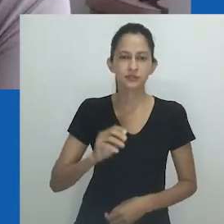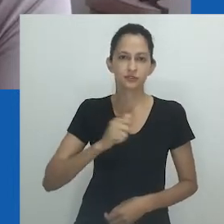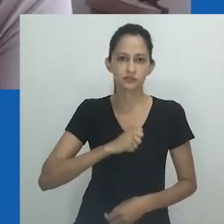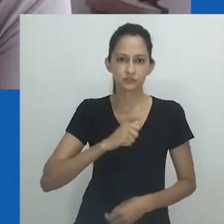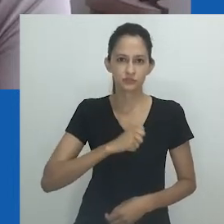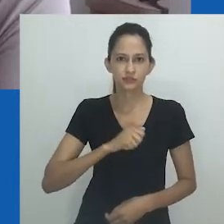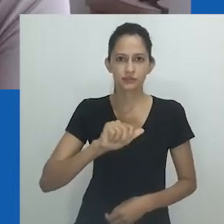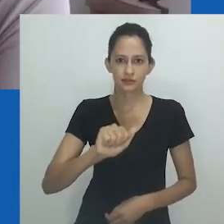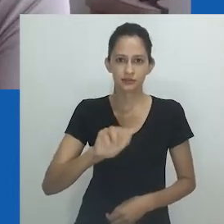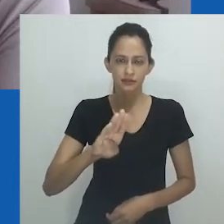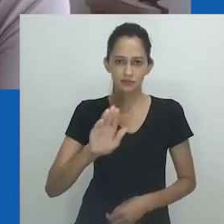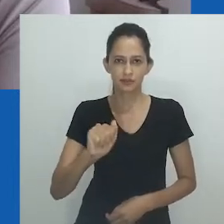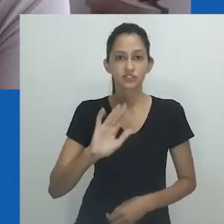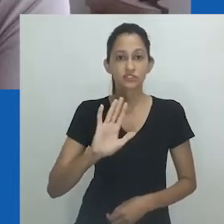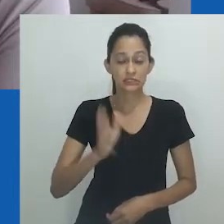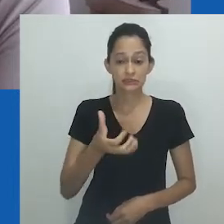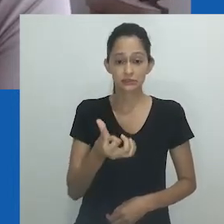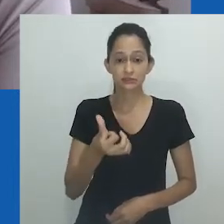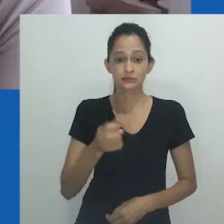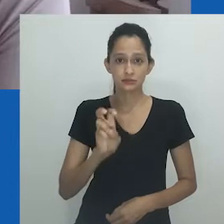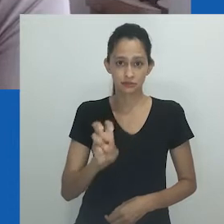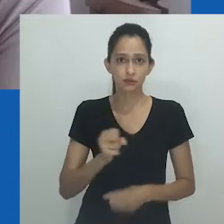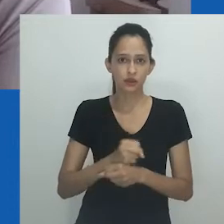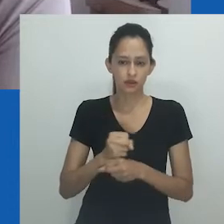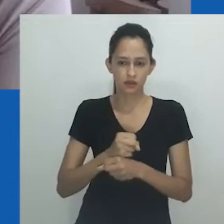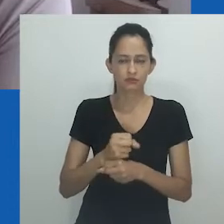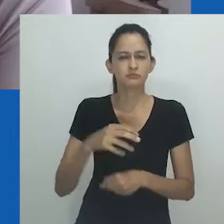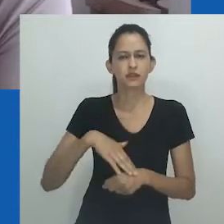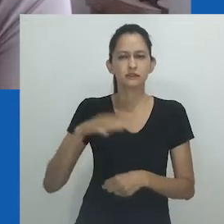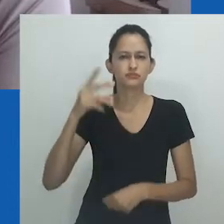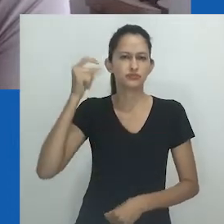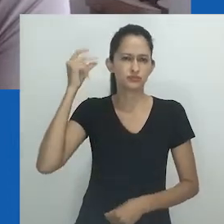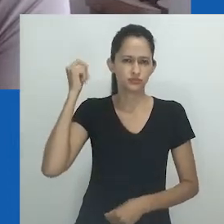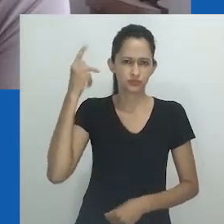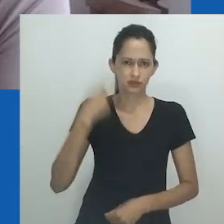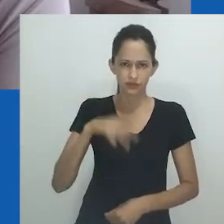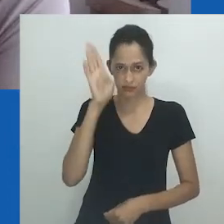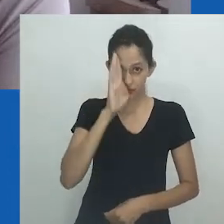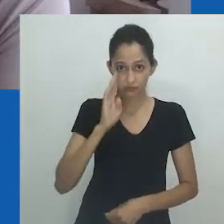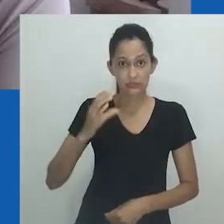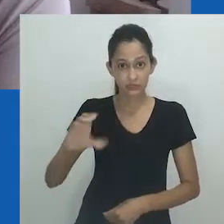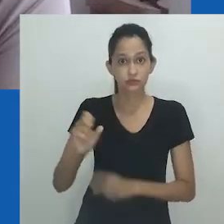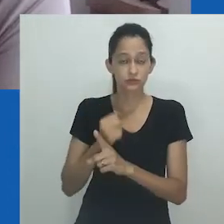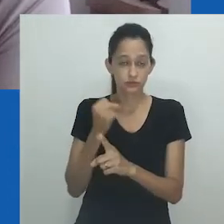que completa 65 anos, sendo a mais antiga da associações em Ciências Sociais no Brasil.